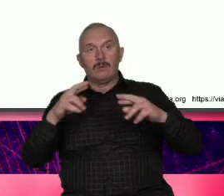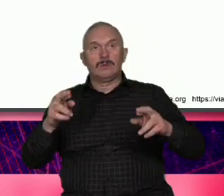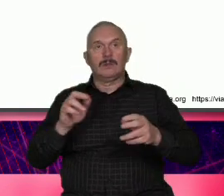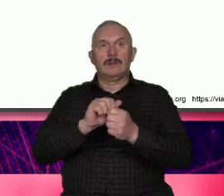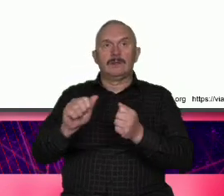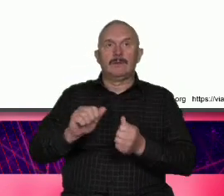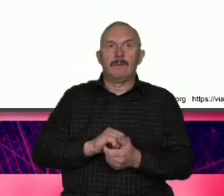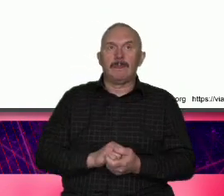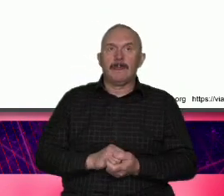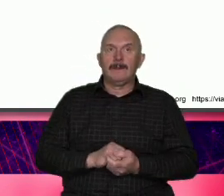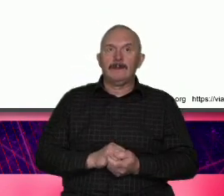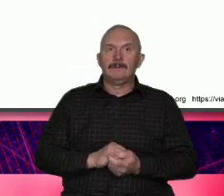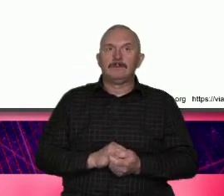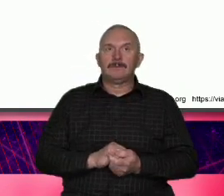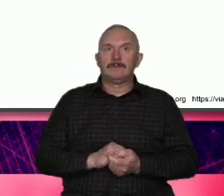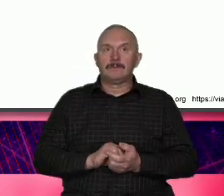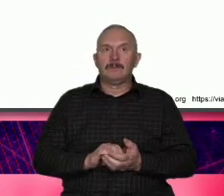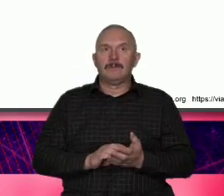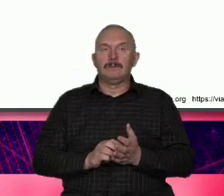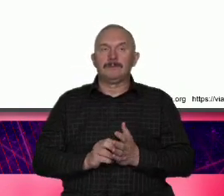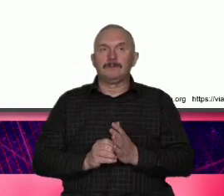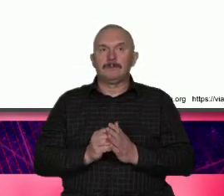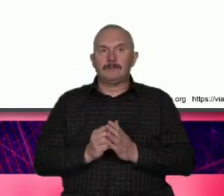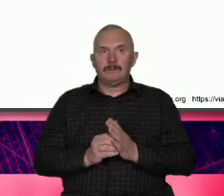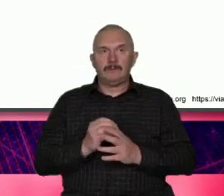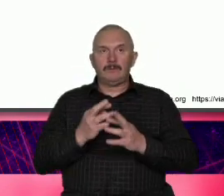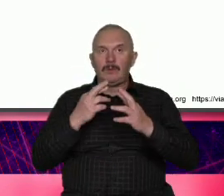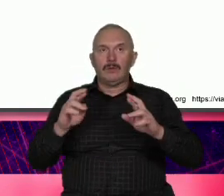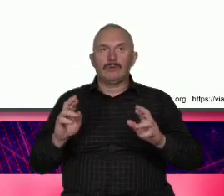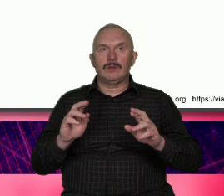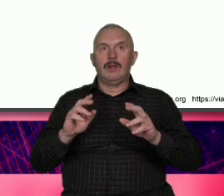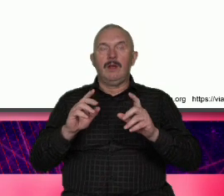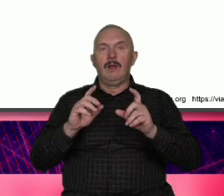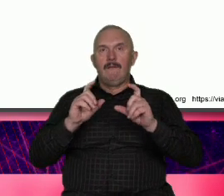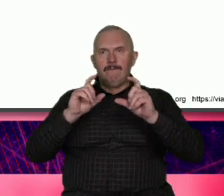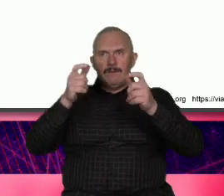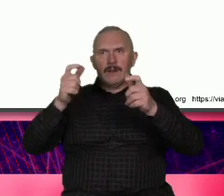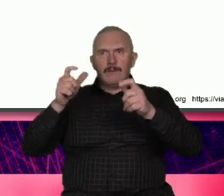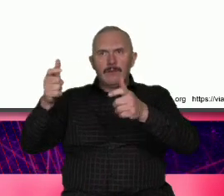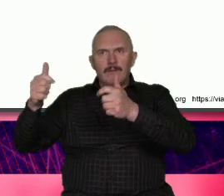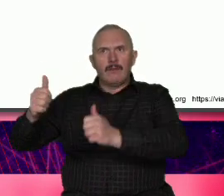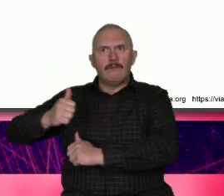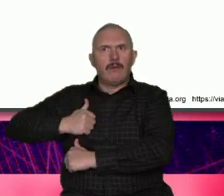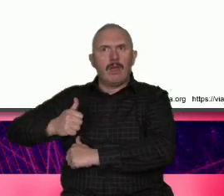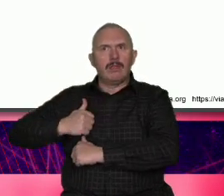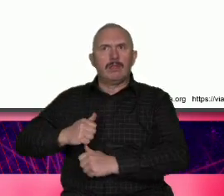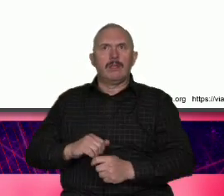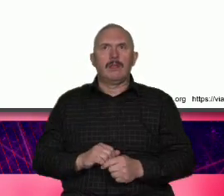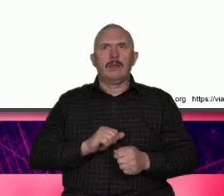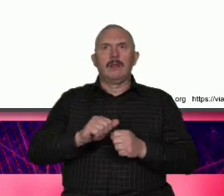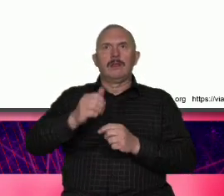żołnierzy korpusu marynarki wojen Stanów Zjednoczonych flaga i tu flaga więc ten